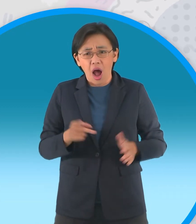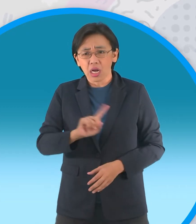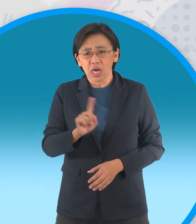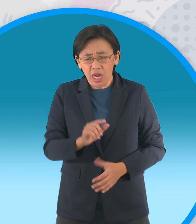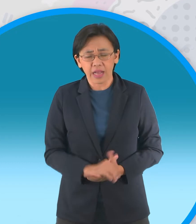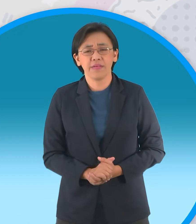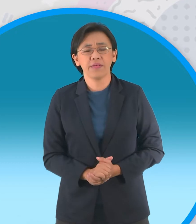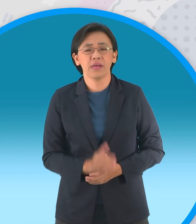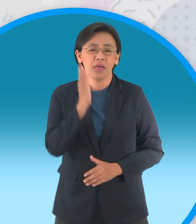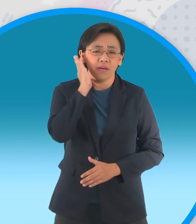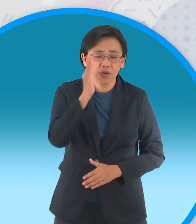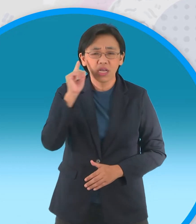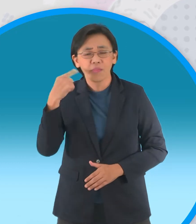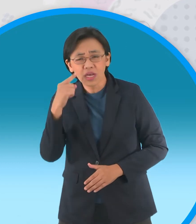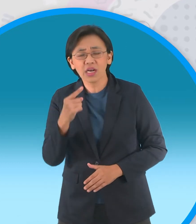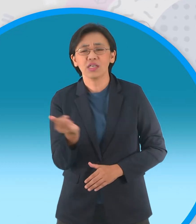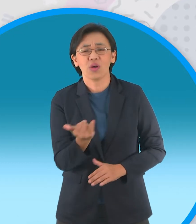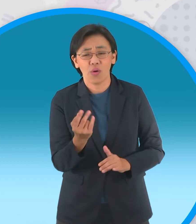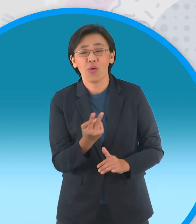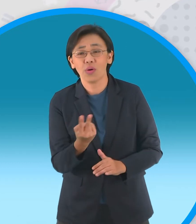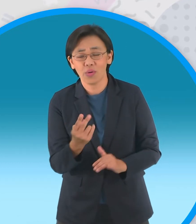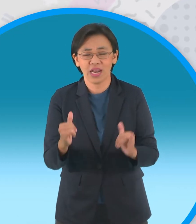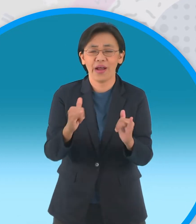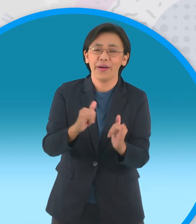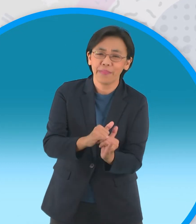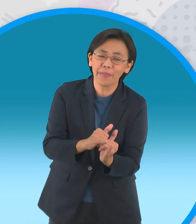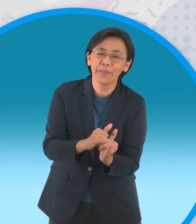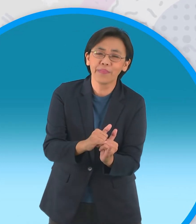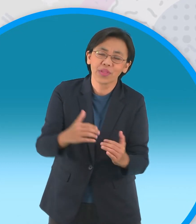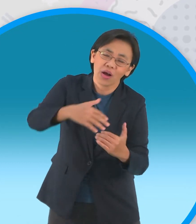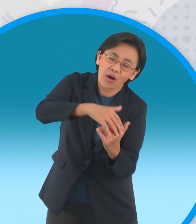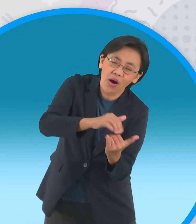ร่างของกะทิกอดทับร่างหนูแป้งลูกสาวของตนเองอยู่